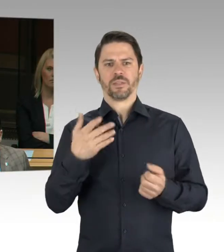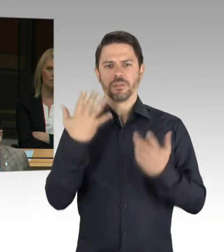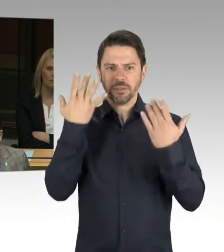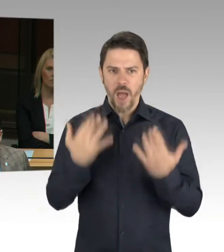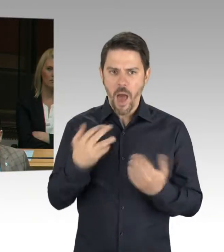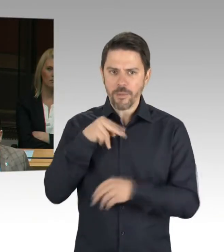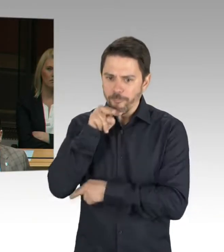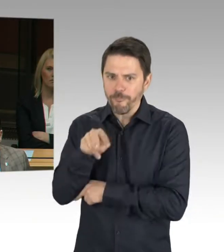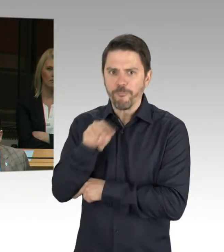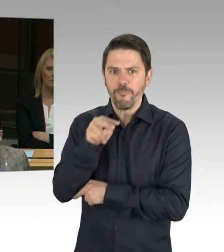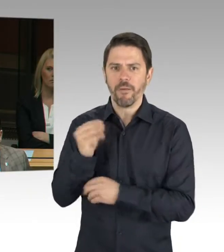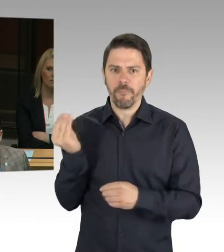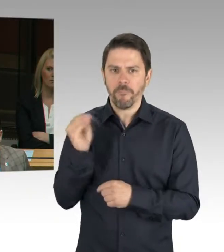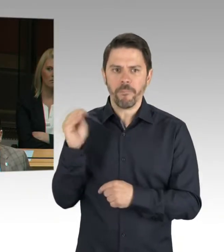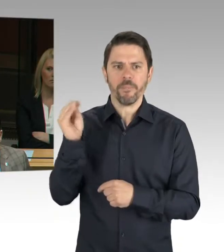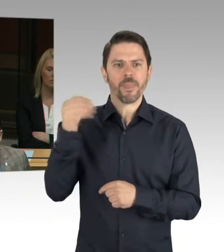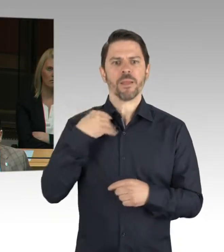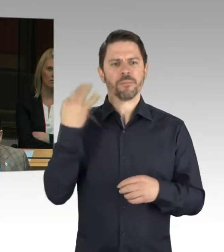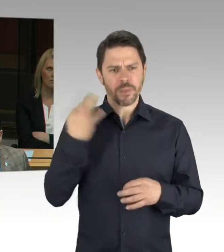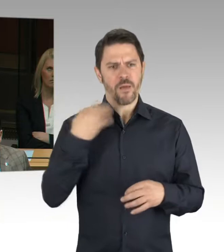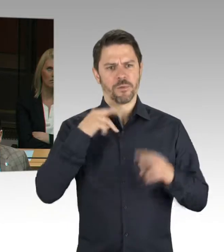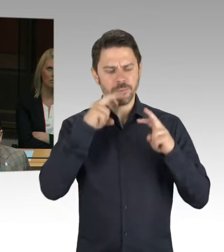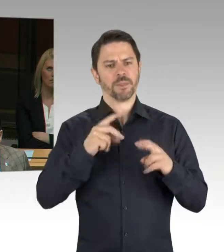zur Fraktion Bündnis 90/Die Grünen. Frau Bangert, bitte schön.